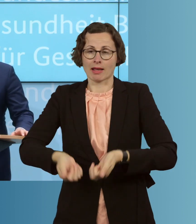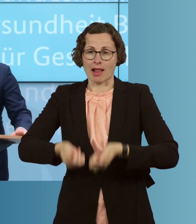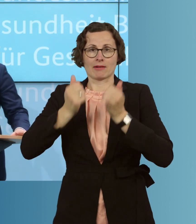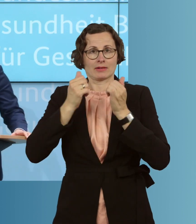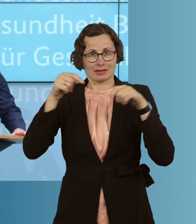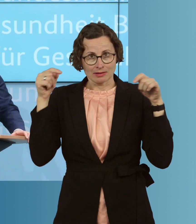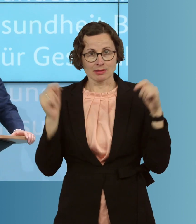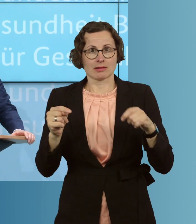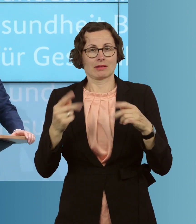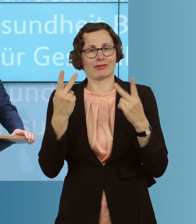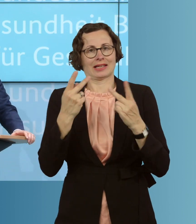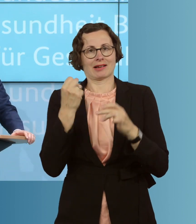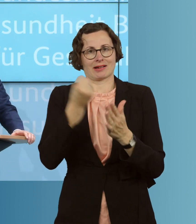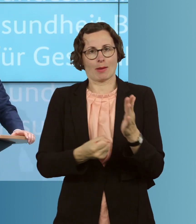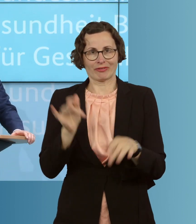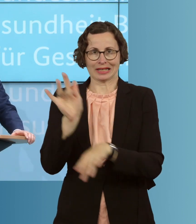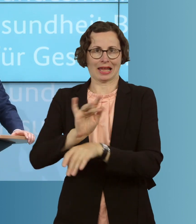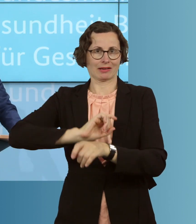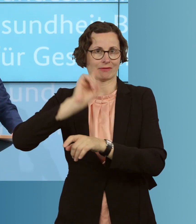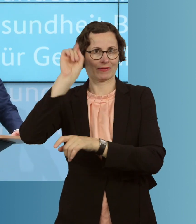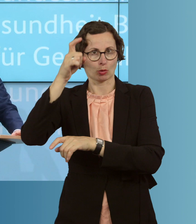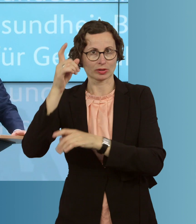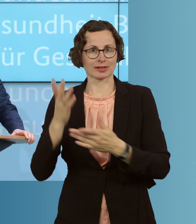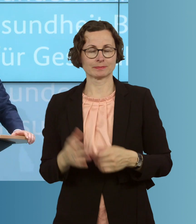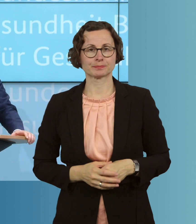in diesem wichtigen Kampf gegen dieses Virus. Lassen Sie mich einige Punkte